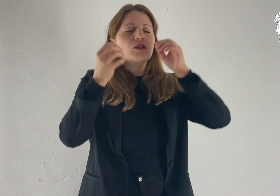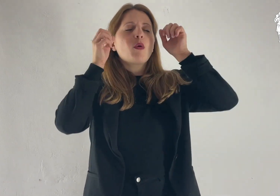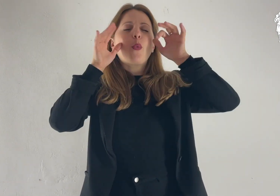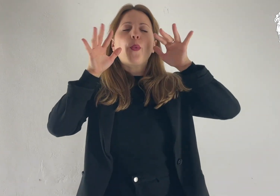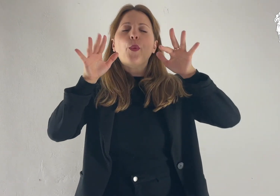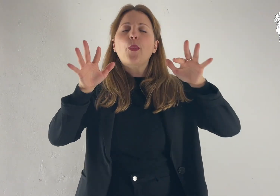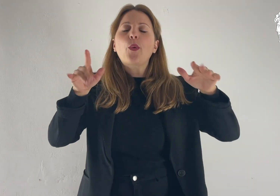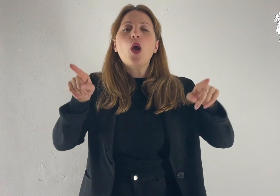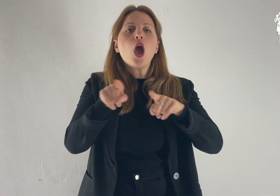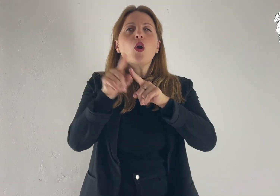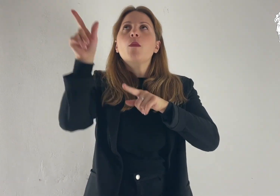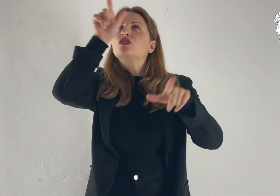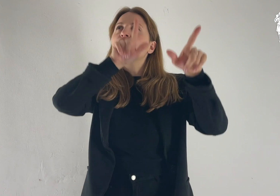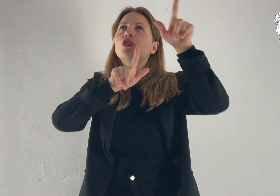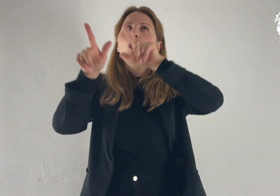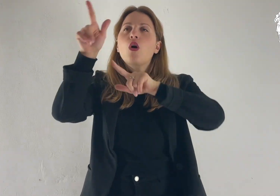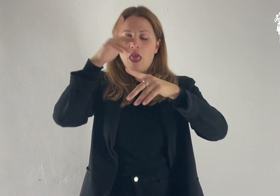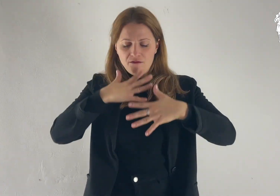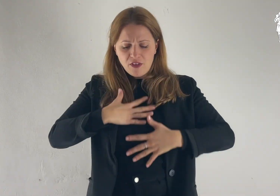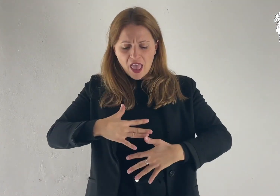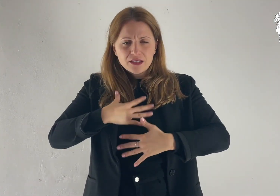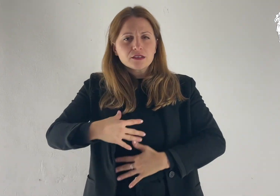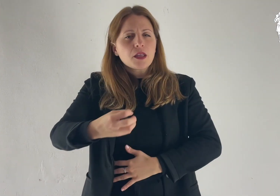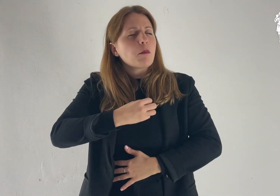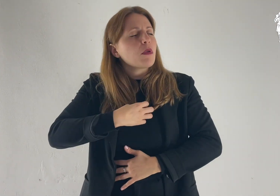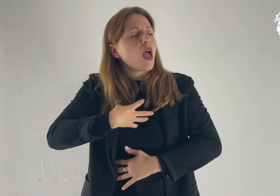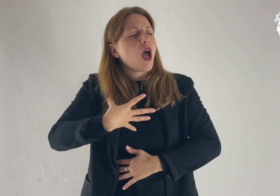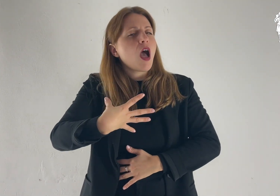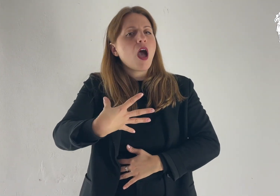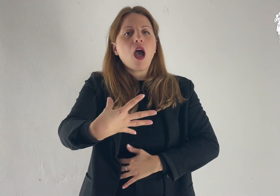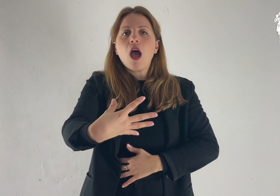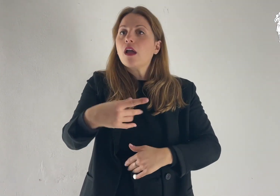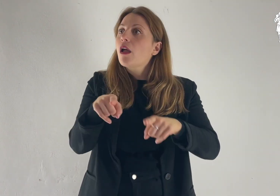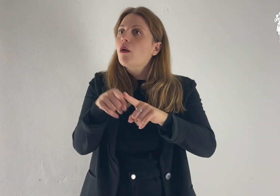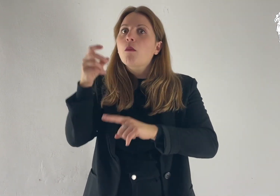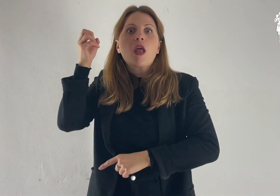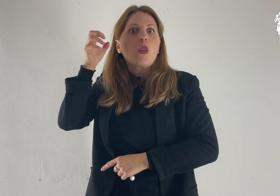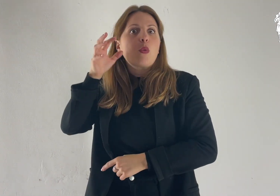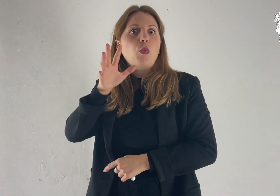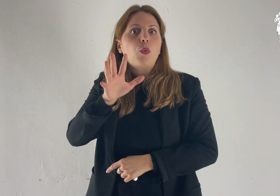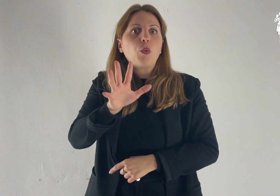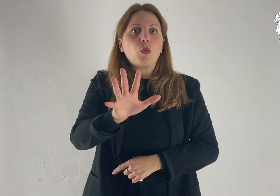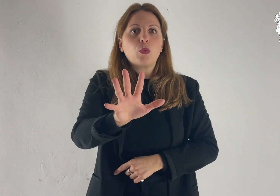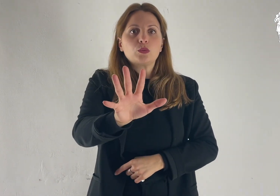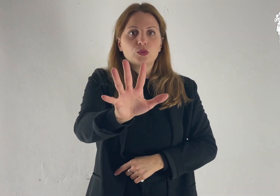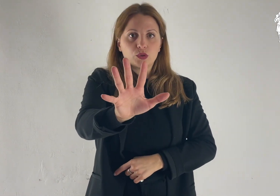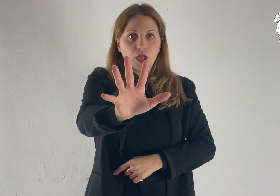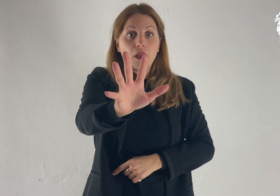il suo volto brillò come il sole e le sue vesti divennero candide come la luce.